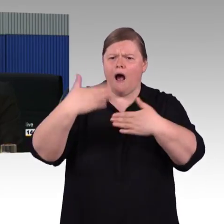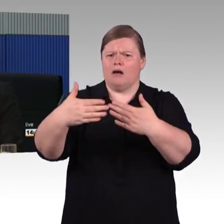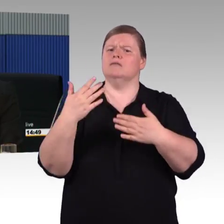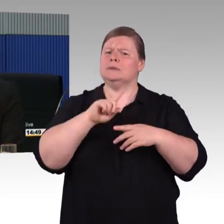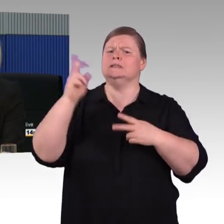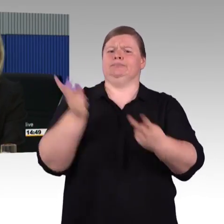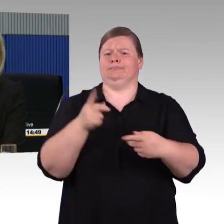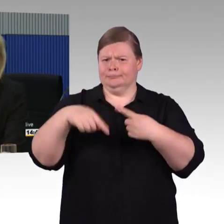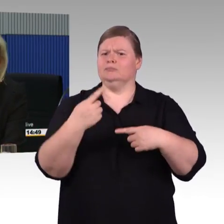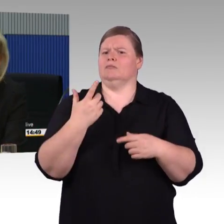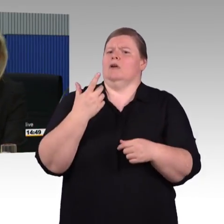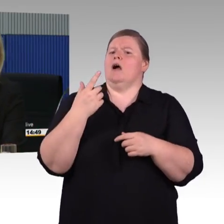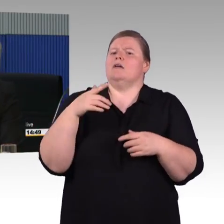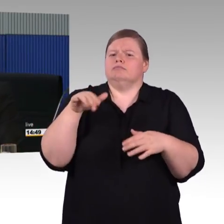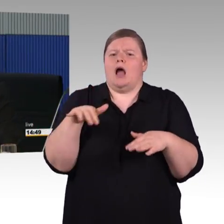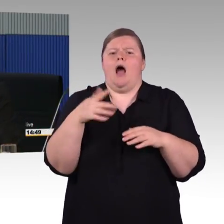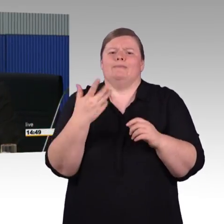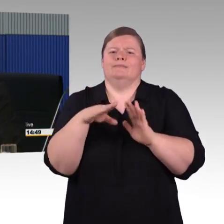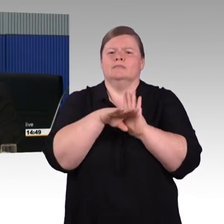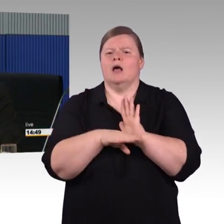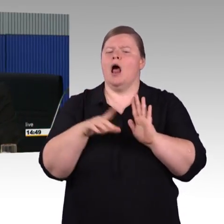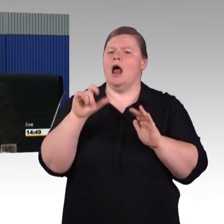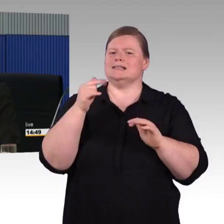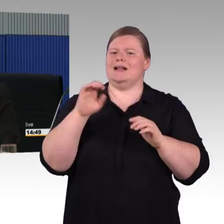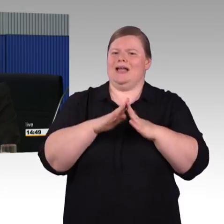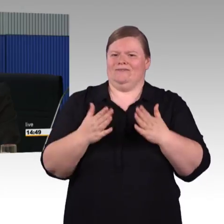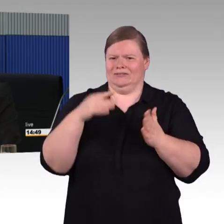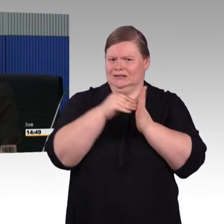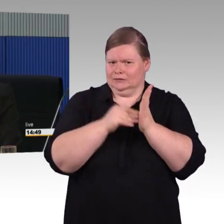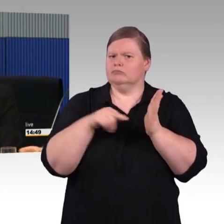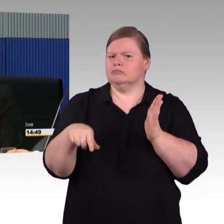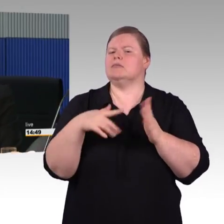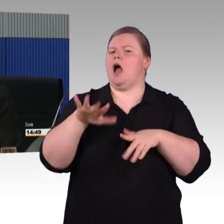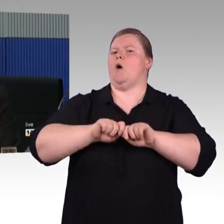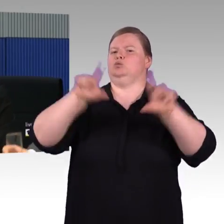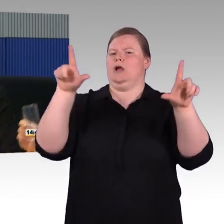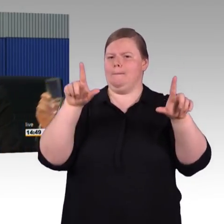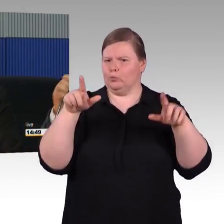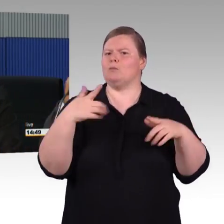Aber der ICE 5 der steht momentan noch gar nicht an. und auch mit den Zyklen, das können Sie sich vorstellen,